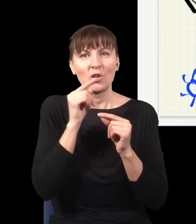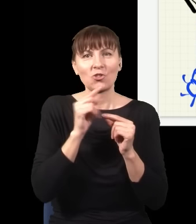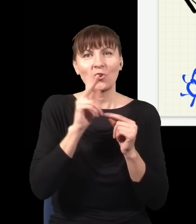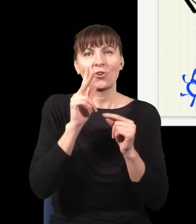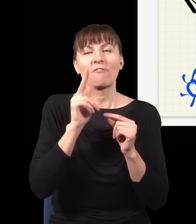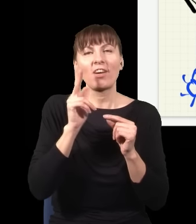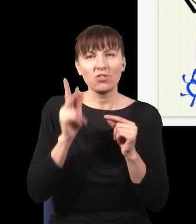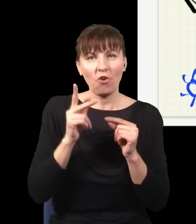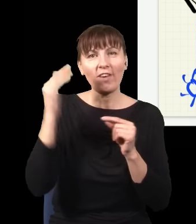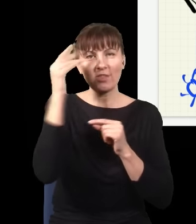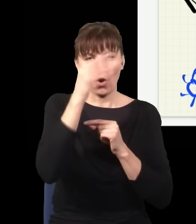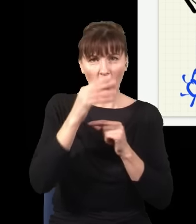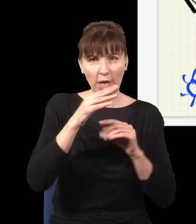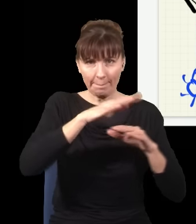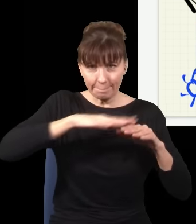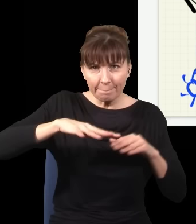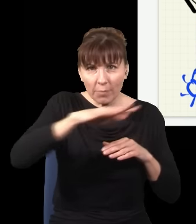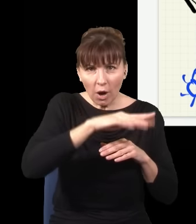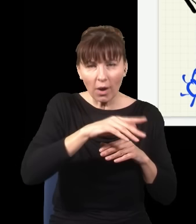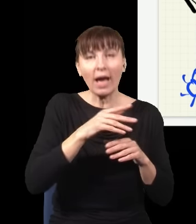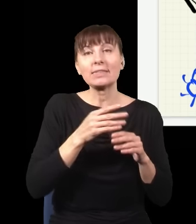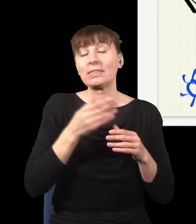zależy nie tylko od tego, co było, ale też od tego, co będzie.